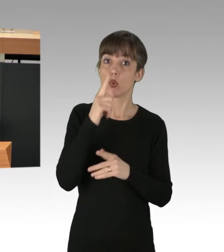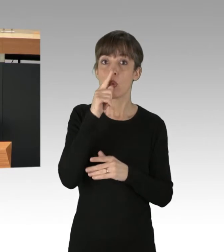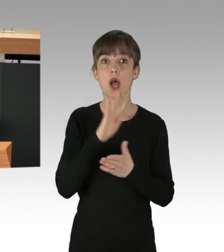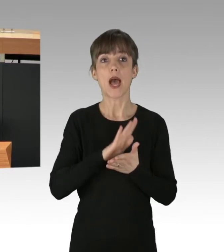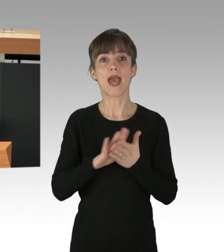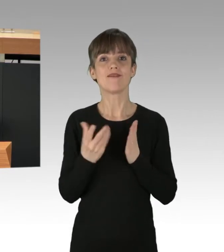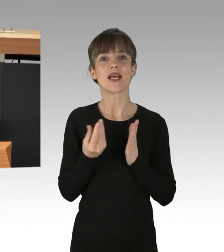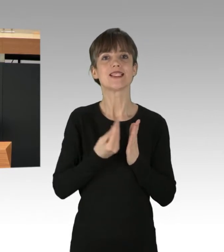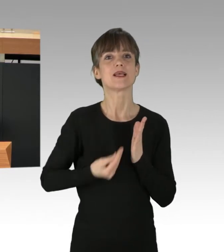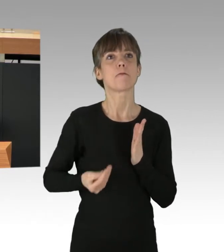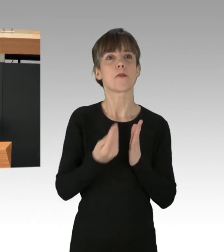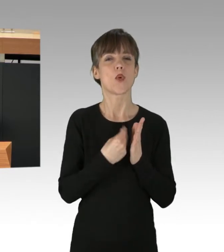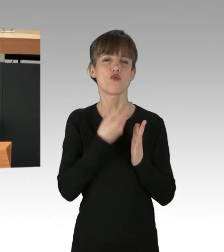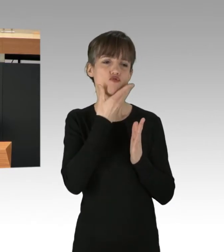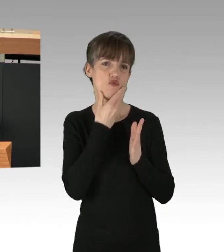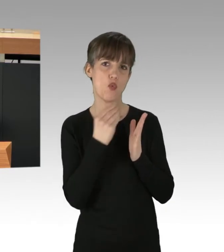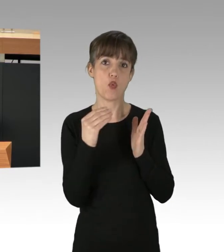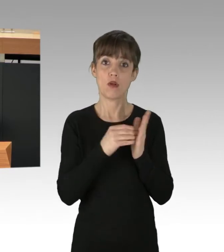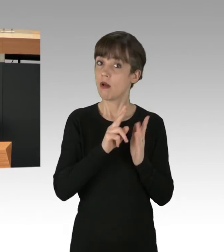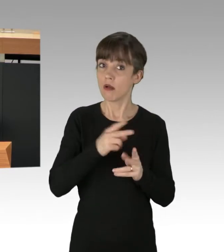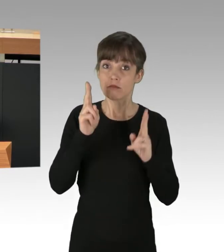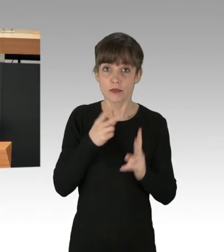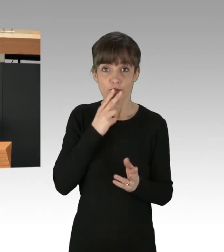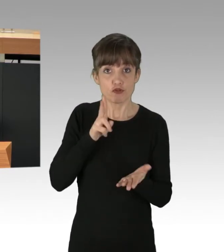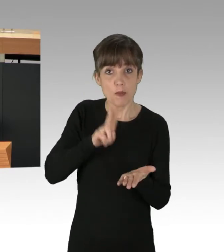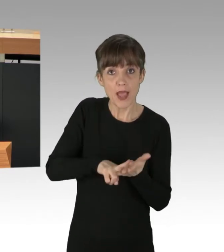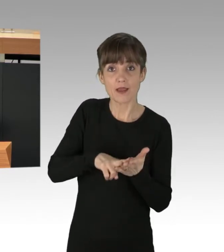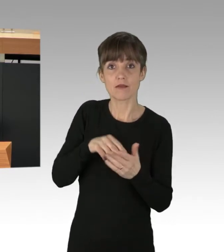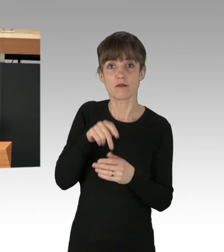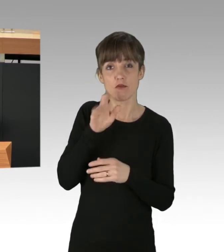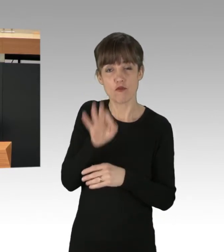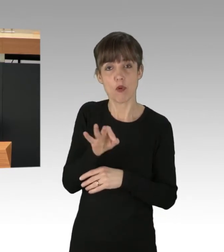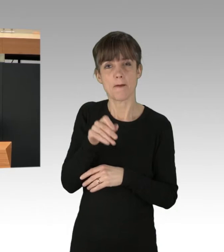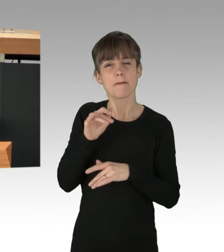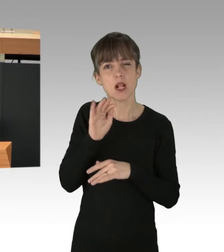das ist ein Versprechen der Koalition an die Millionen Menschen, die in den letzten Jahren mit "Fridays for Future",